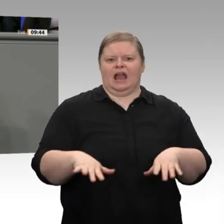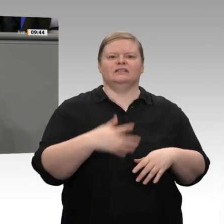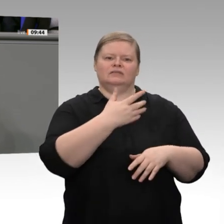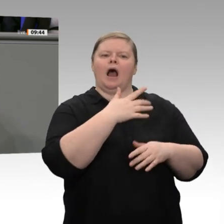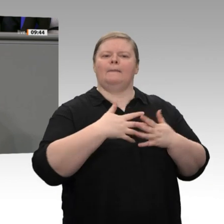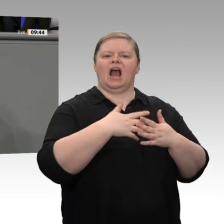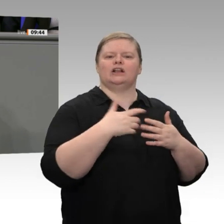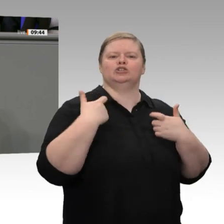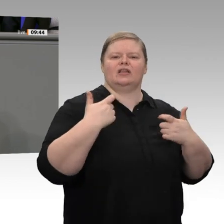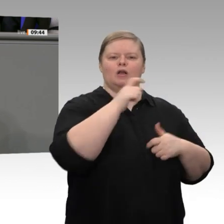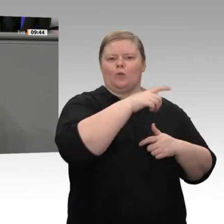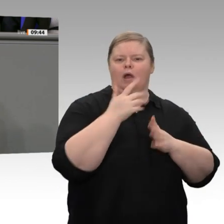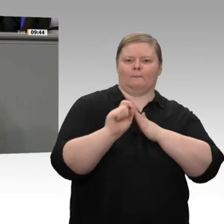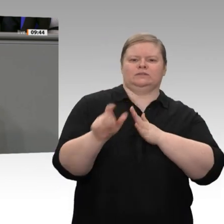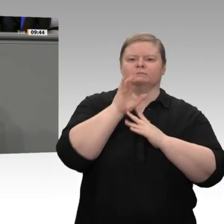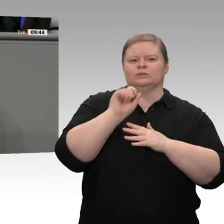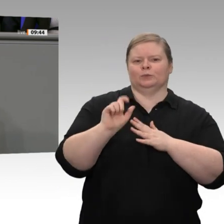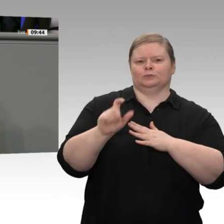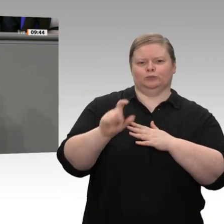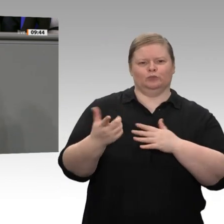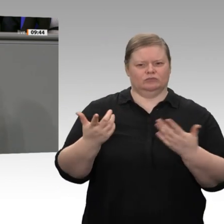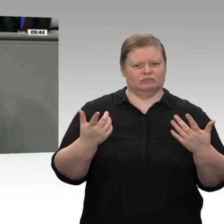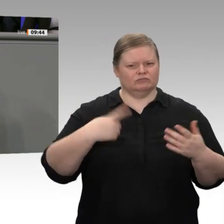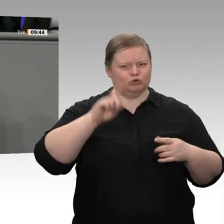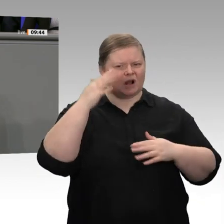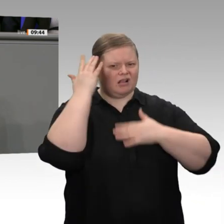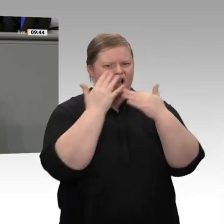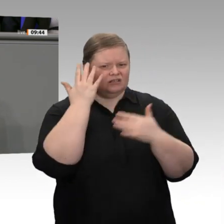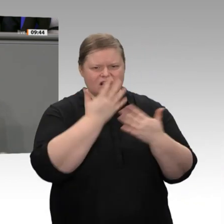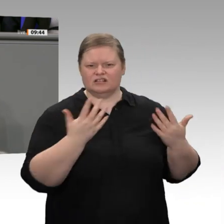zu werfen, sondern vielleicht auch mit Maßnahmen darauf zu reagieren. Ich schlage Ihnen vor: